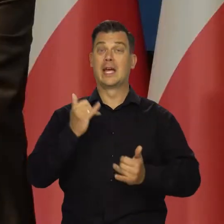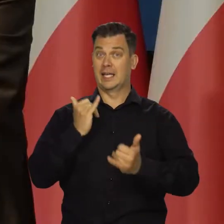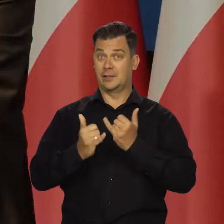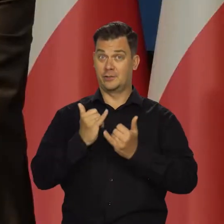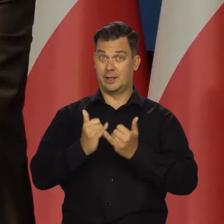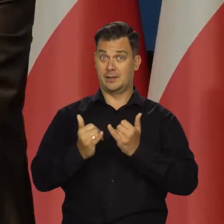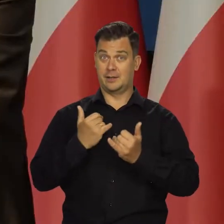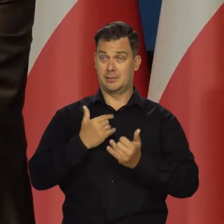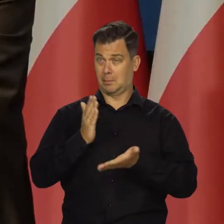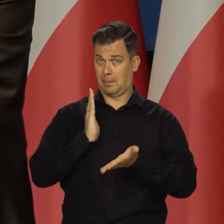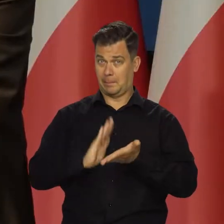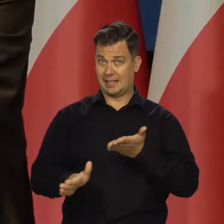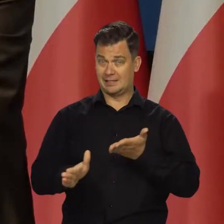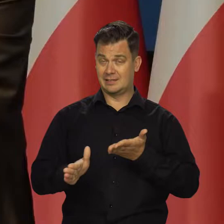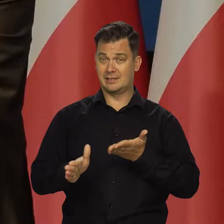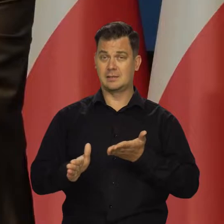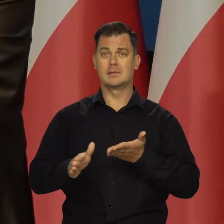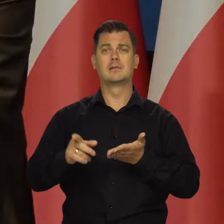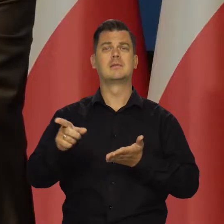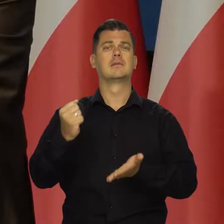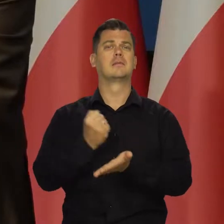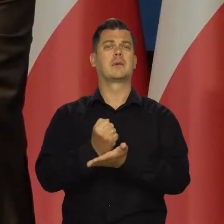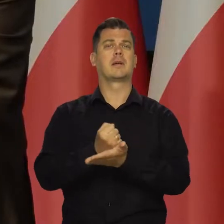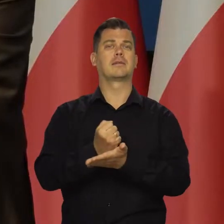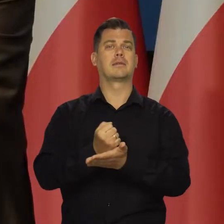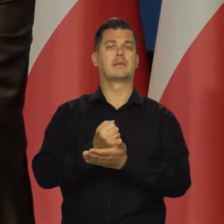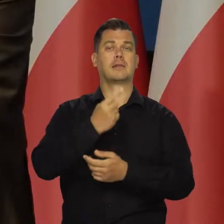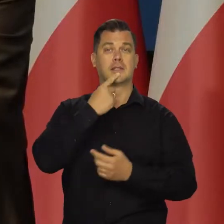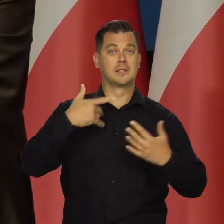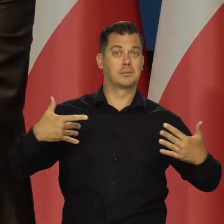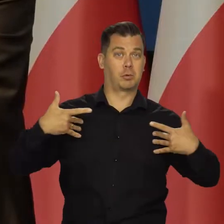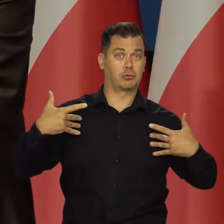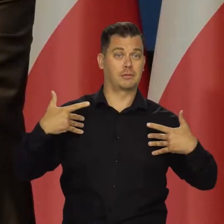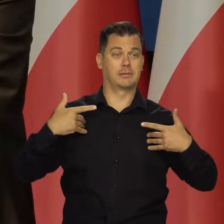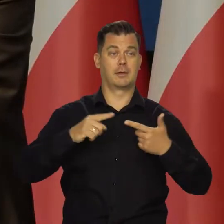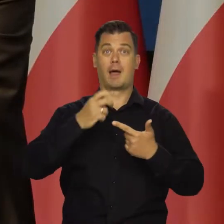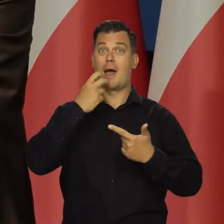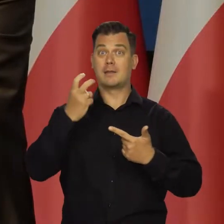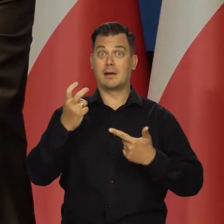Jakbyśmy wyeliminowali, proszę Państwa, dynamikę cen żywności i energii,